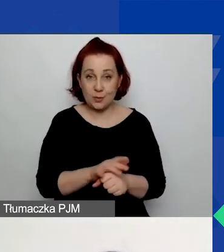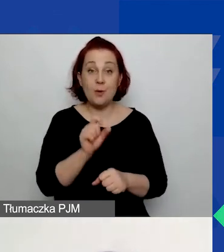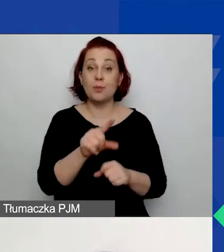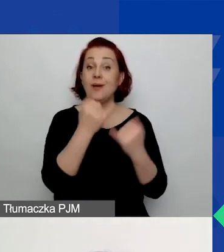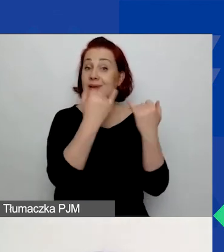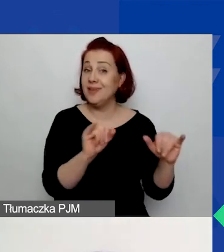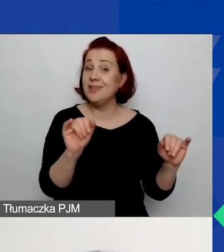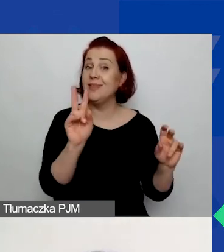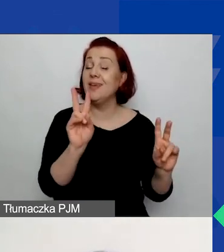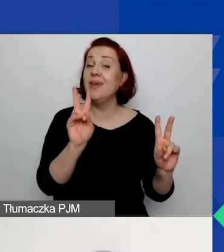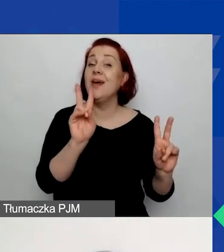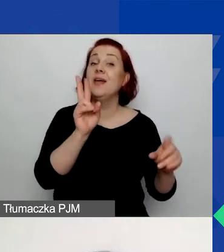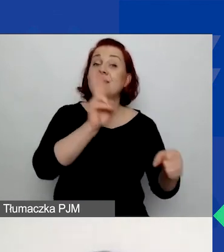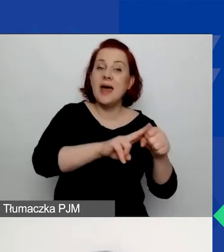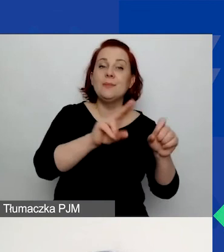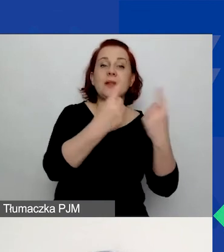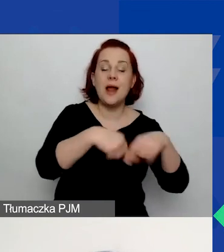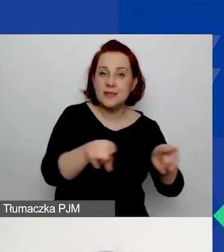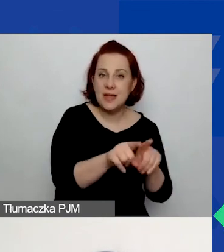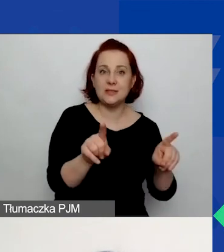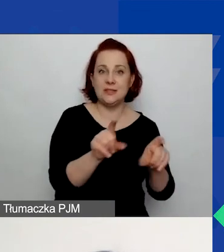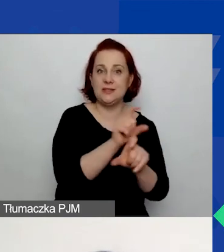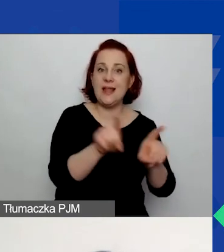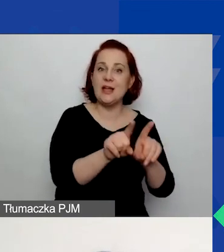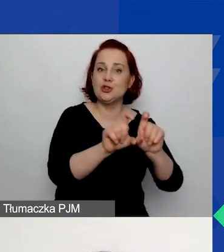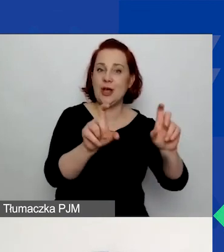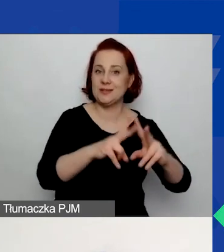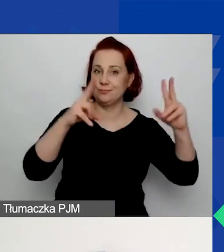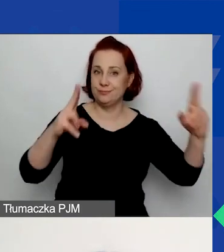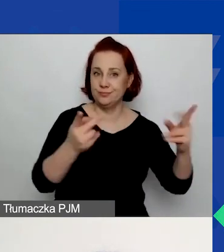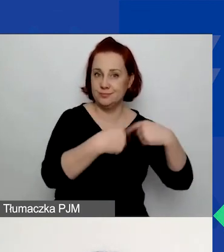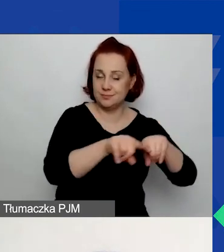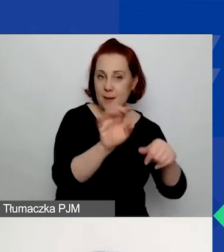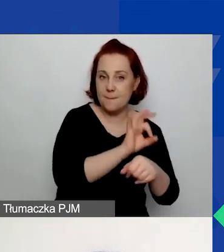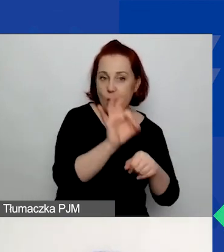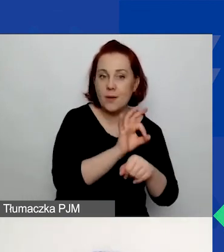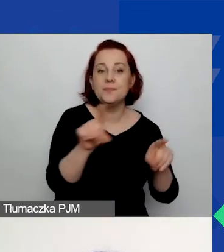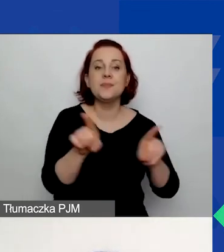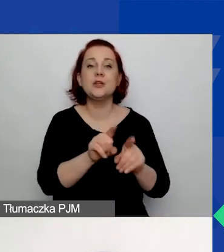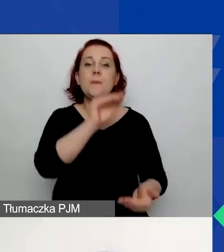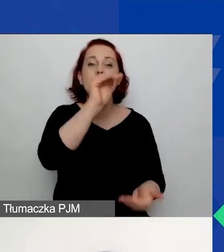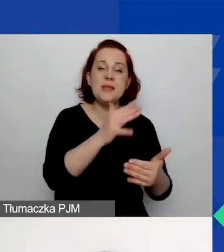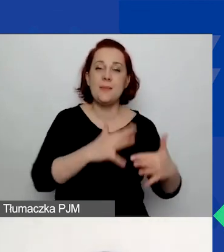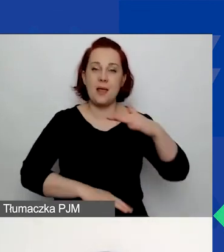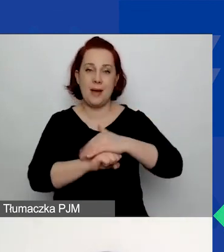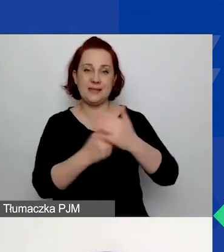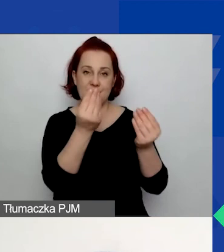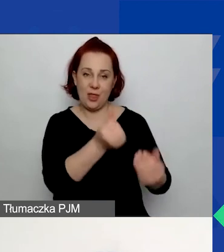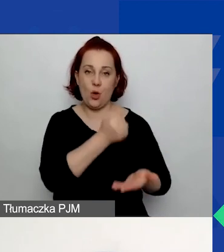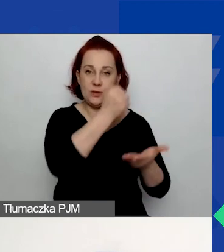czyli czasy trwania projektów. Po drugie, różne minimalne i maksymalne kwoty gratów. Inne wymogi.